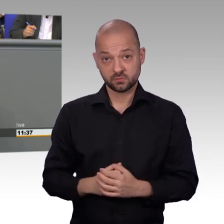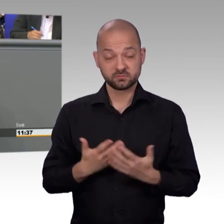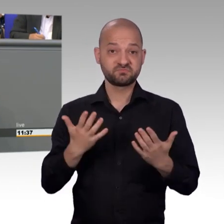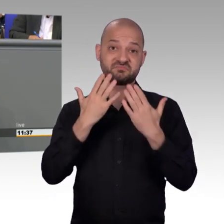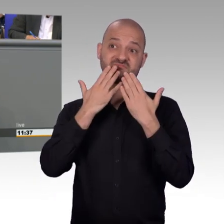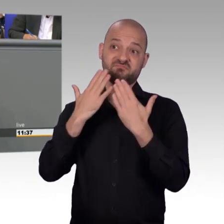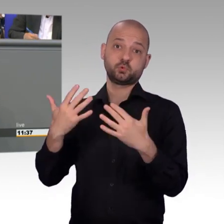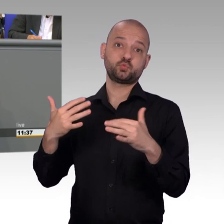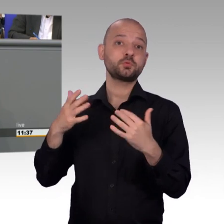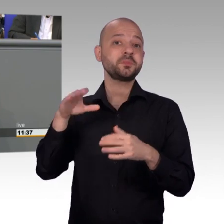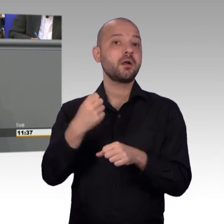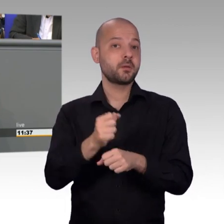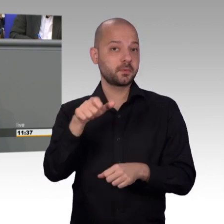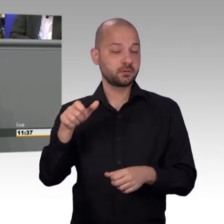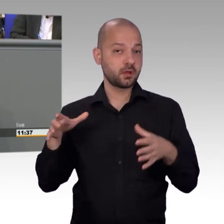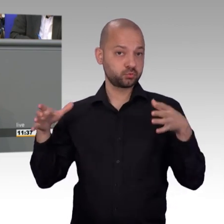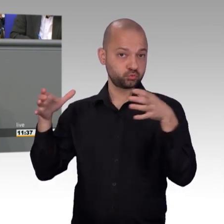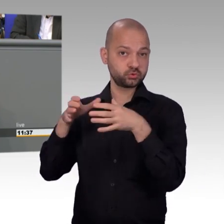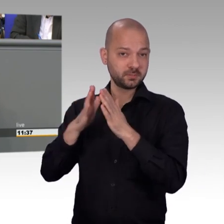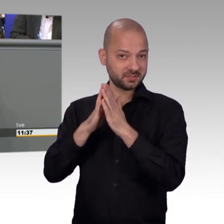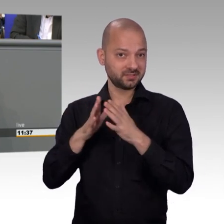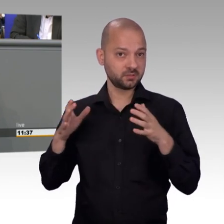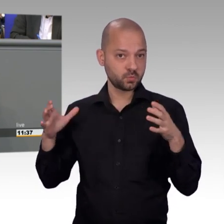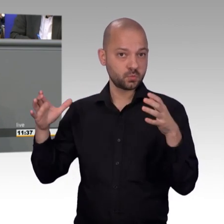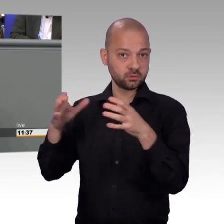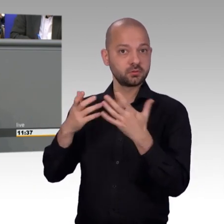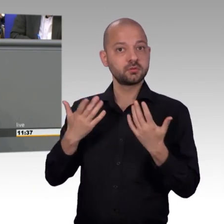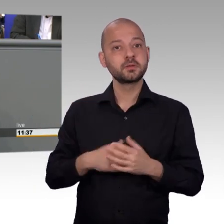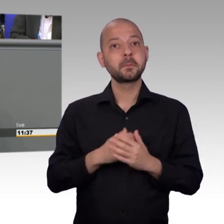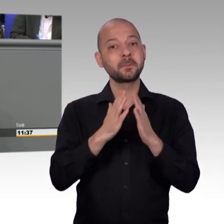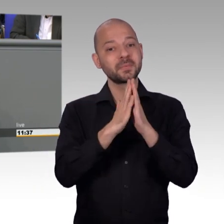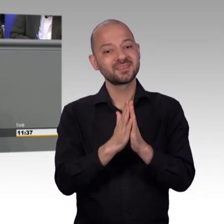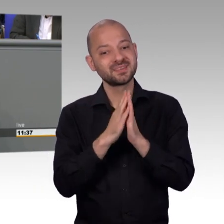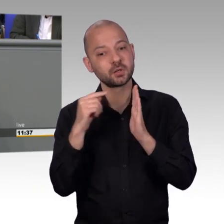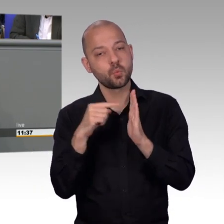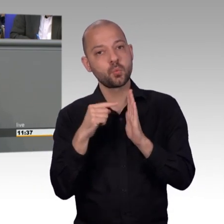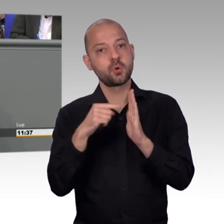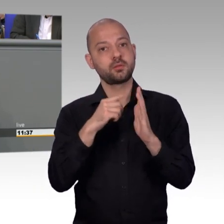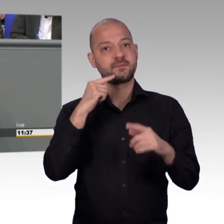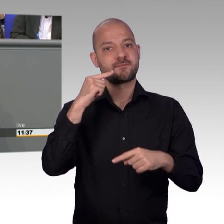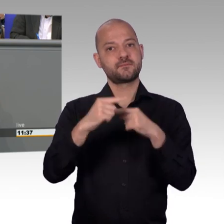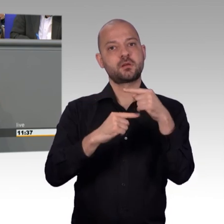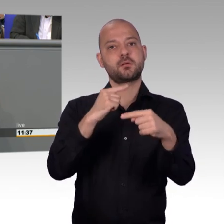für ihre Institution zu werben und nahezu dreist wird mit wird mit unserer Namensgebung auf Online-Plattformen suggeriert,